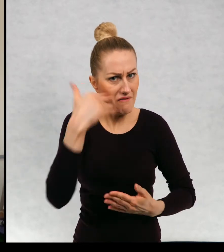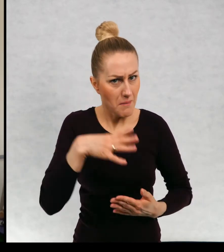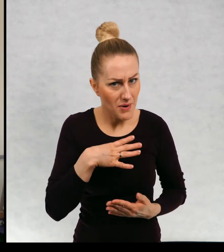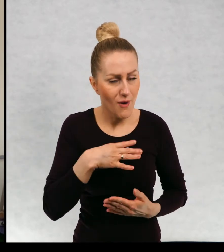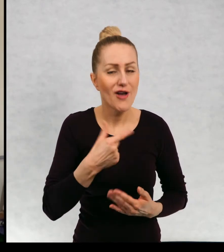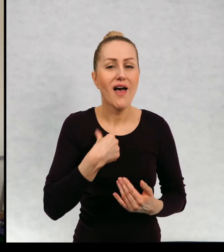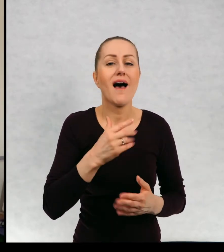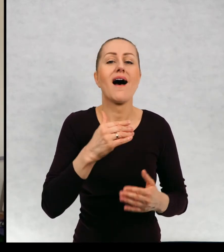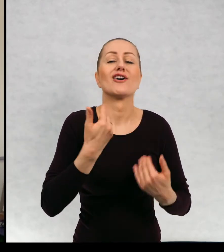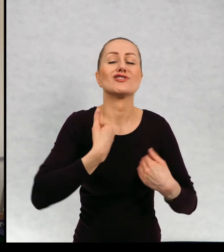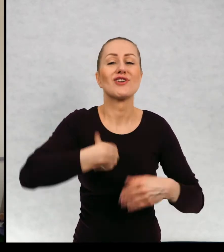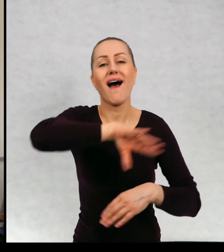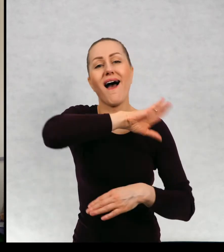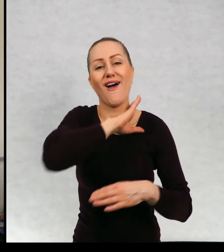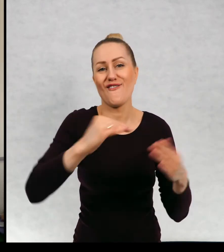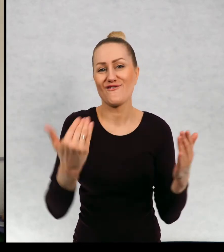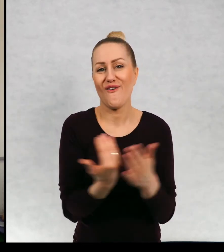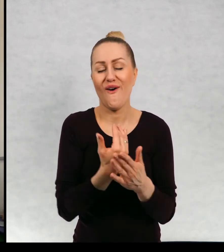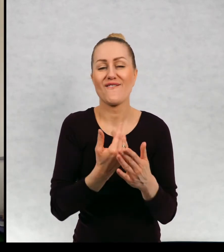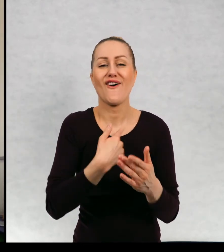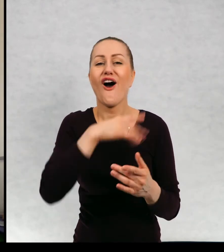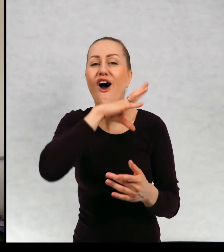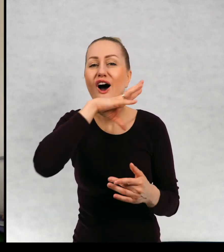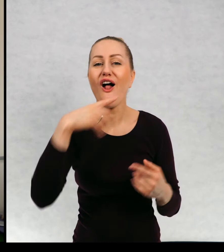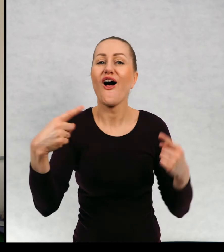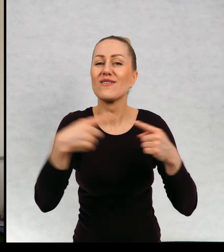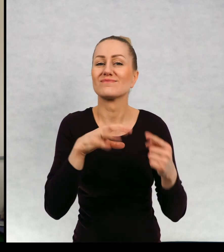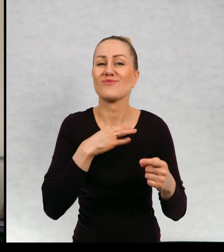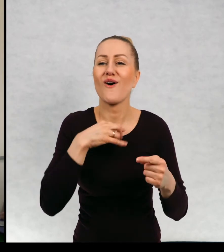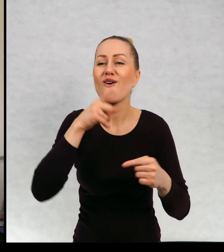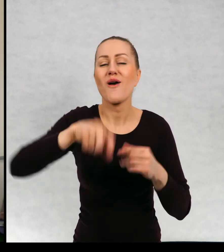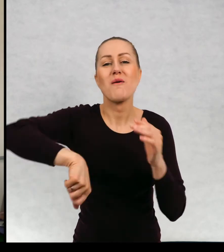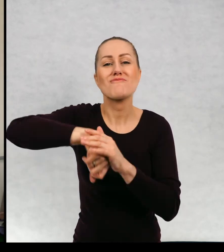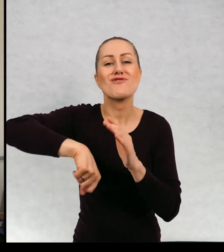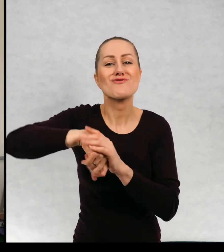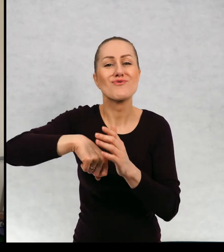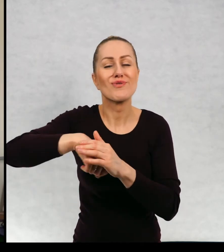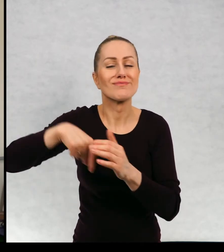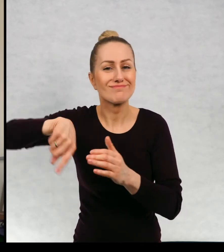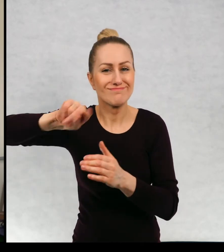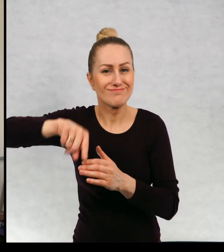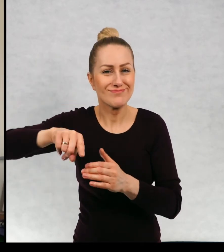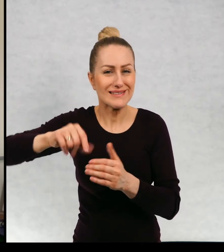Zawiązałem nowy szalik w barwach drużyny piłkarskiej, której kibicuję i zarzuciliśmy plecaki.